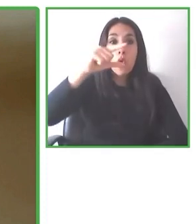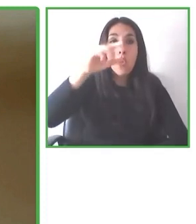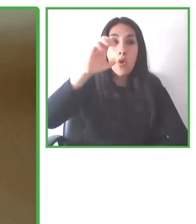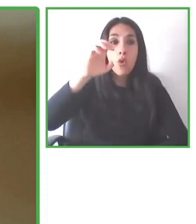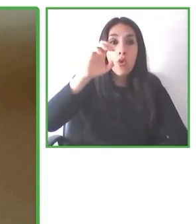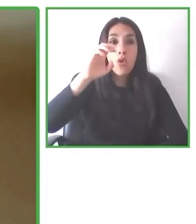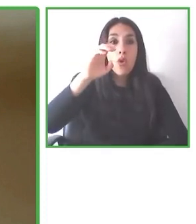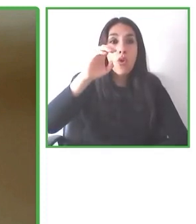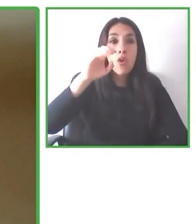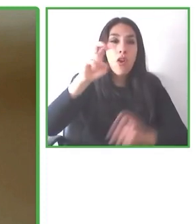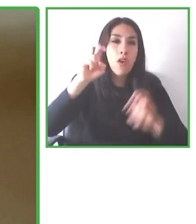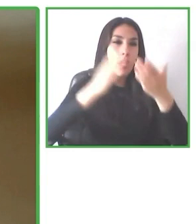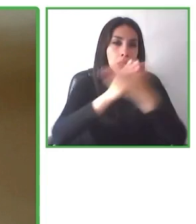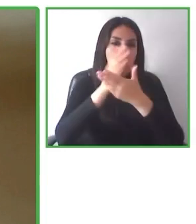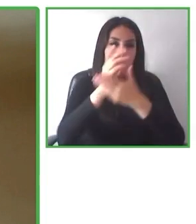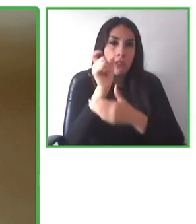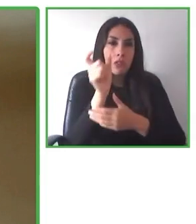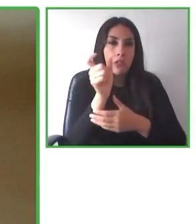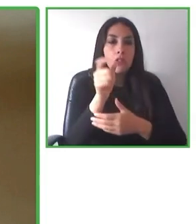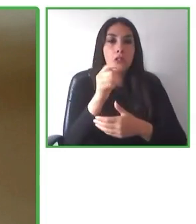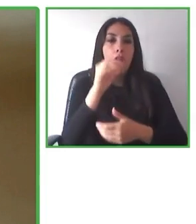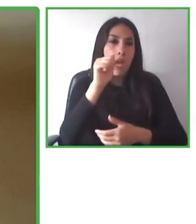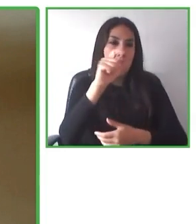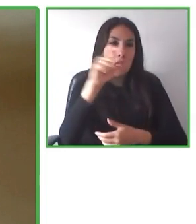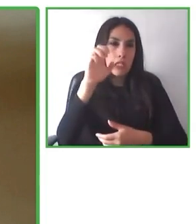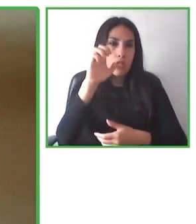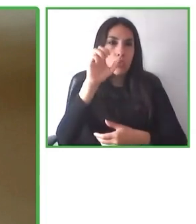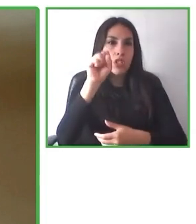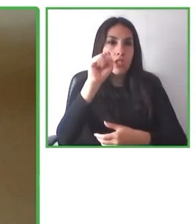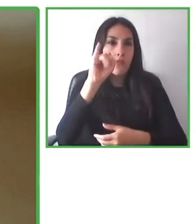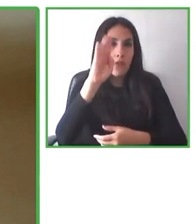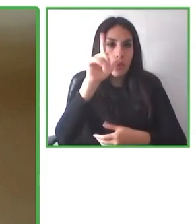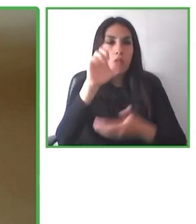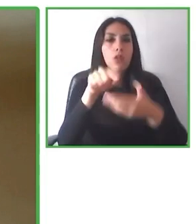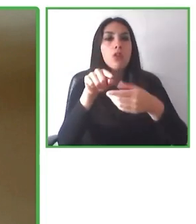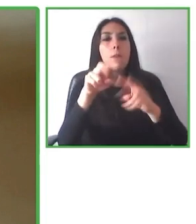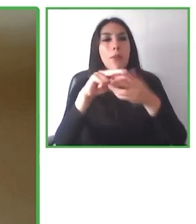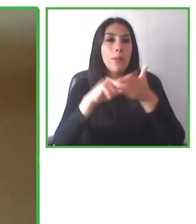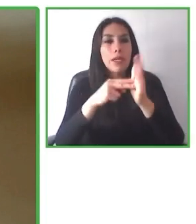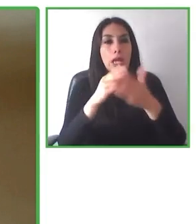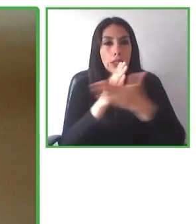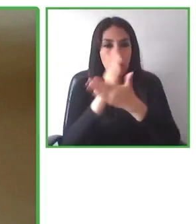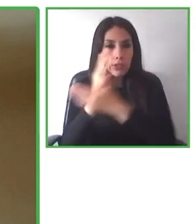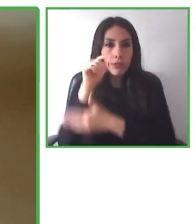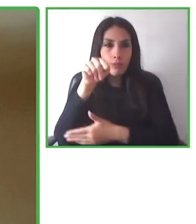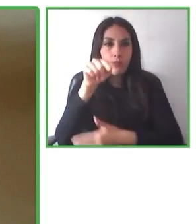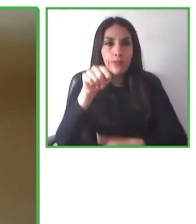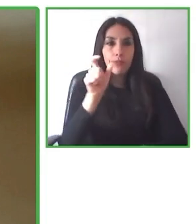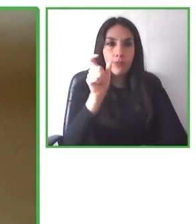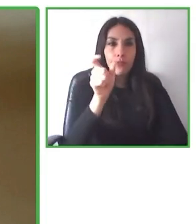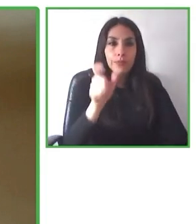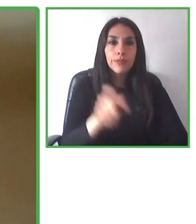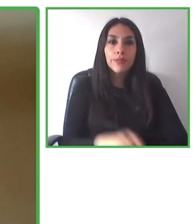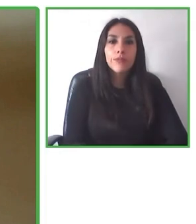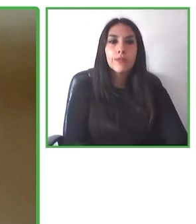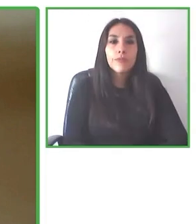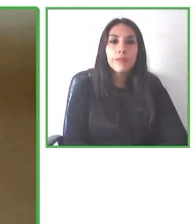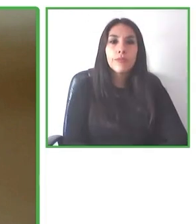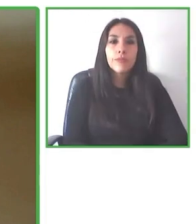con discapacidad. El plan es crecer, escalar.